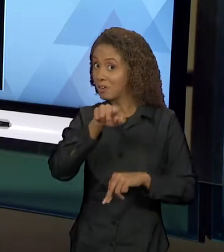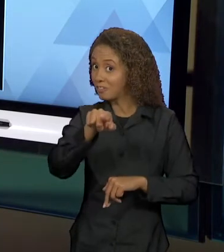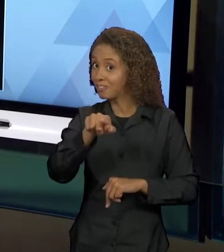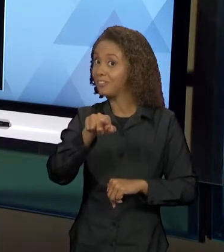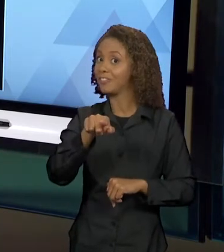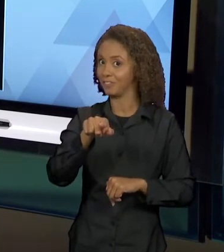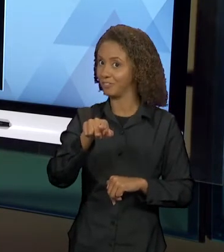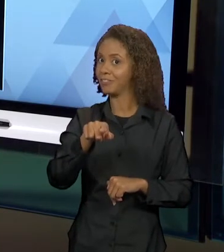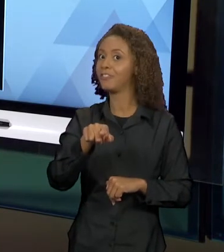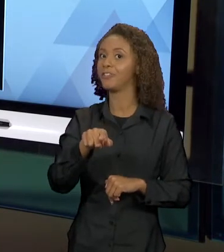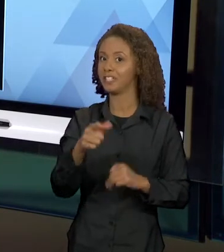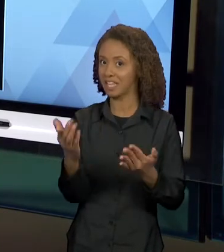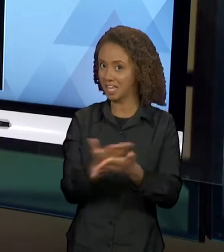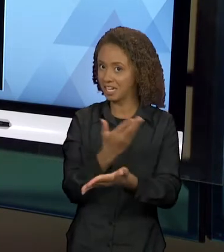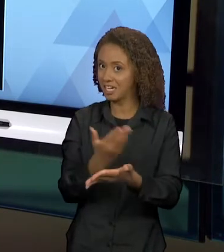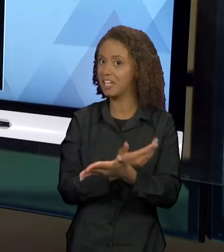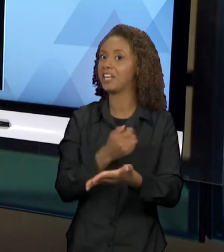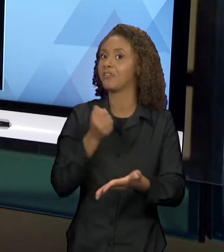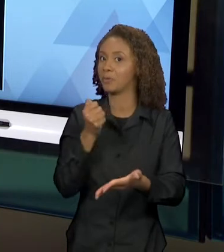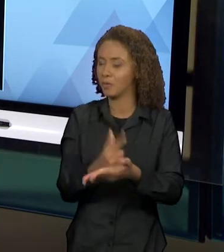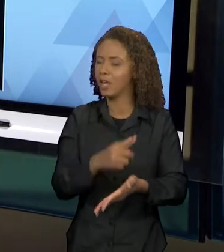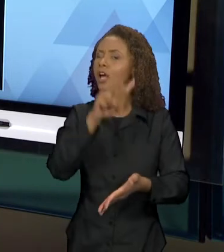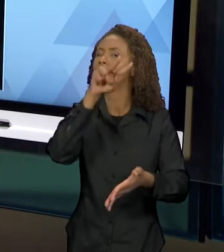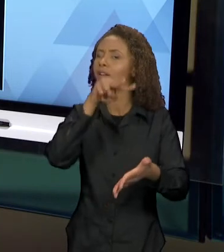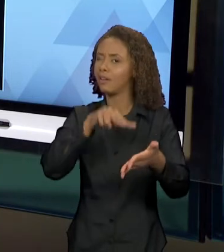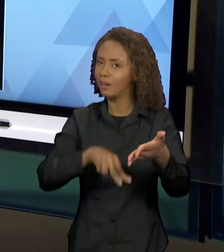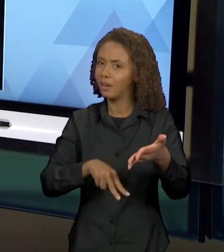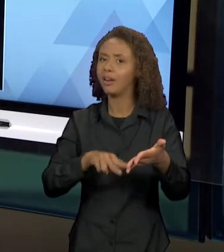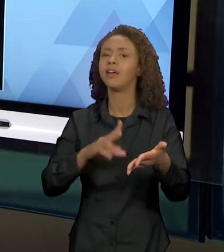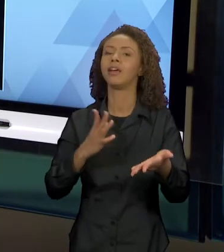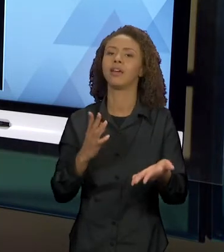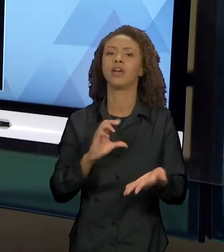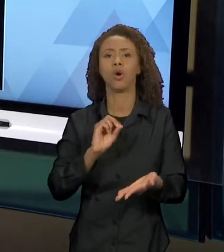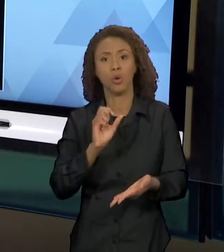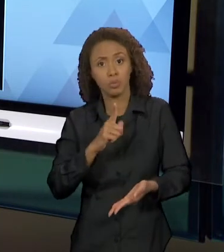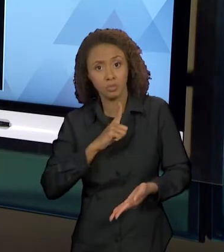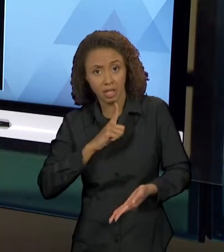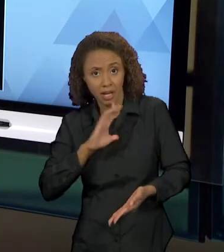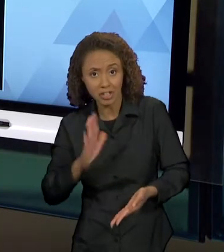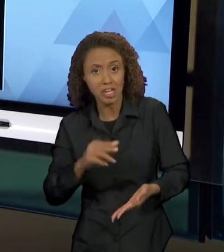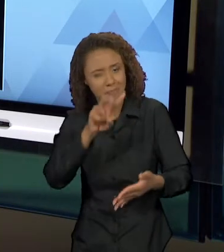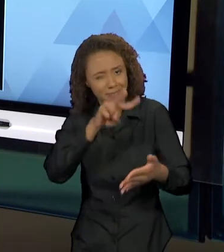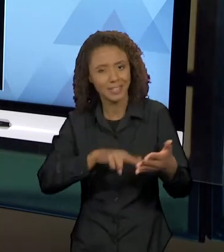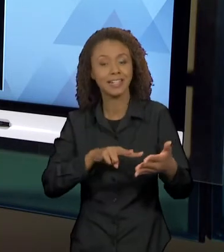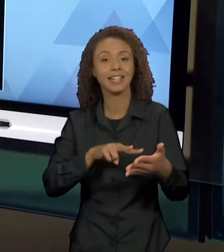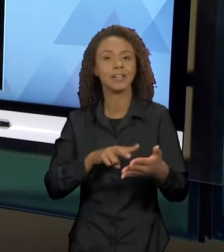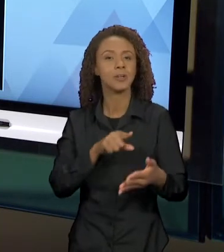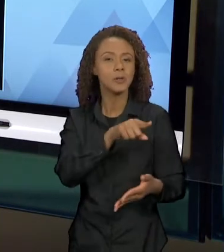TENHAM O LIVRO, FAÇAM ESSA LEITURA OU ADQUIRIRAM ESSE LIVRO, VOCÊS VÃO PERCEBER QUE É UM DESFECHO